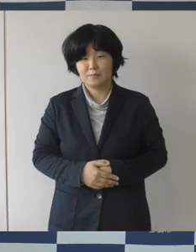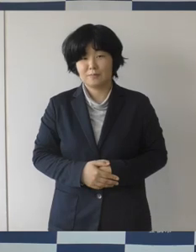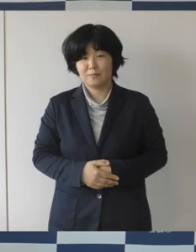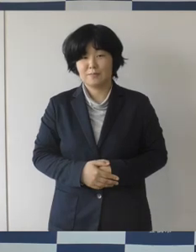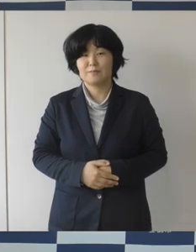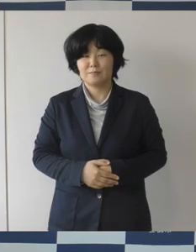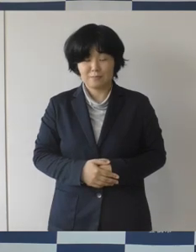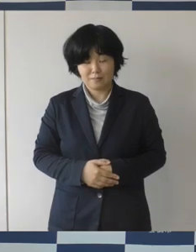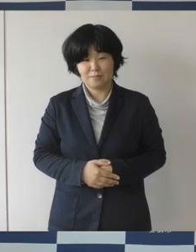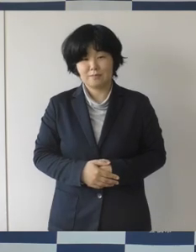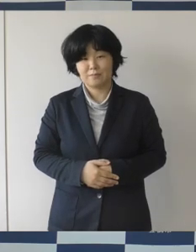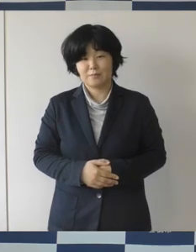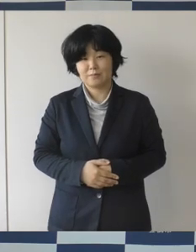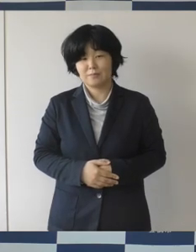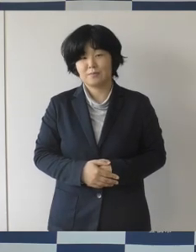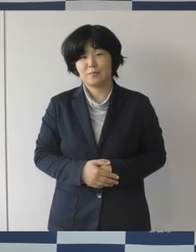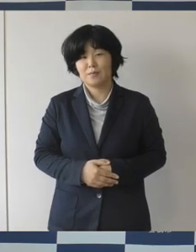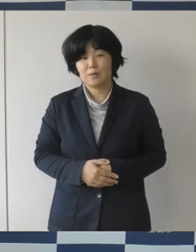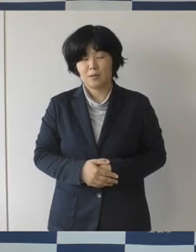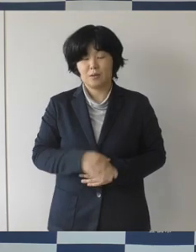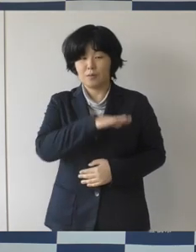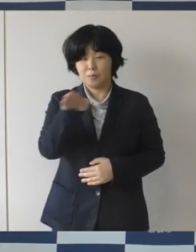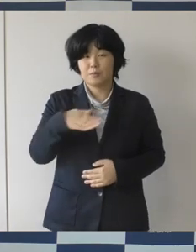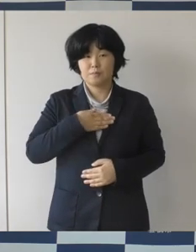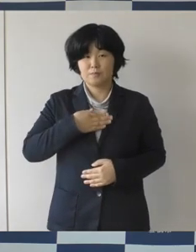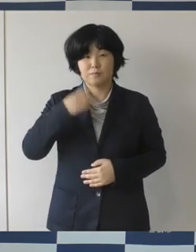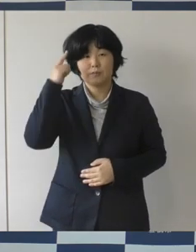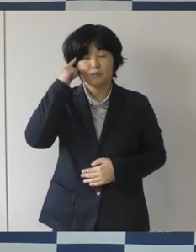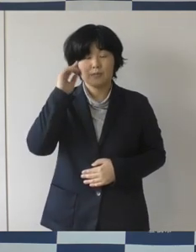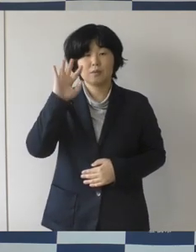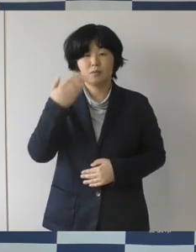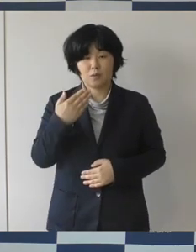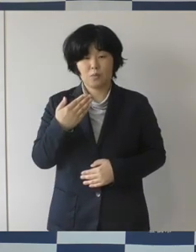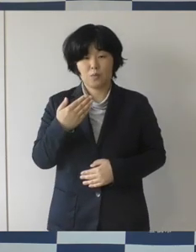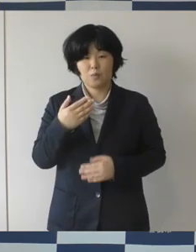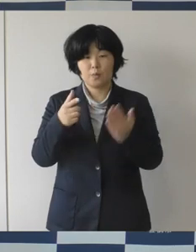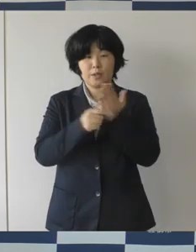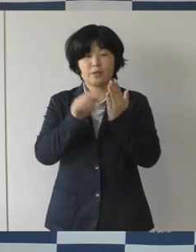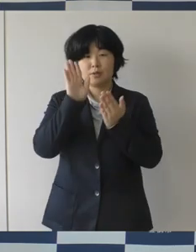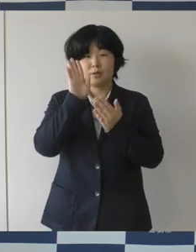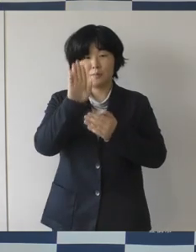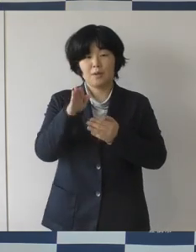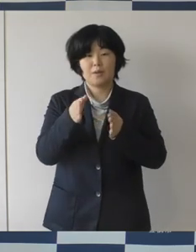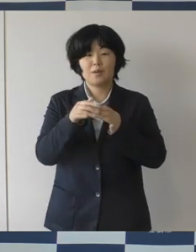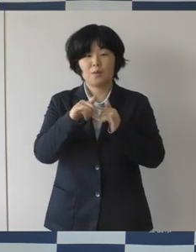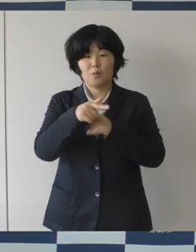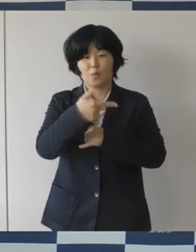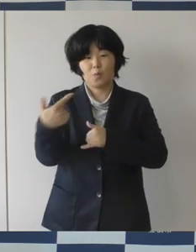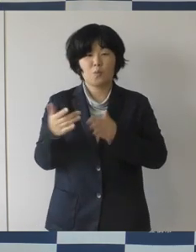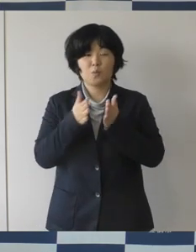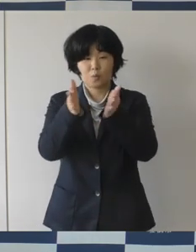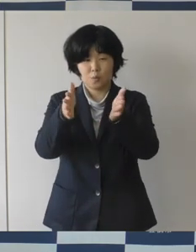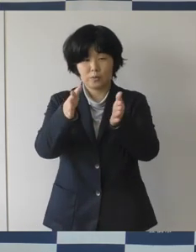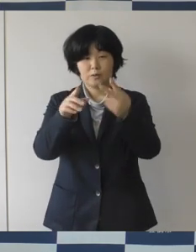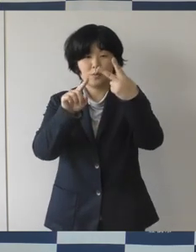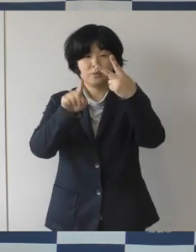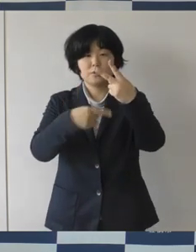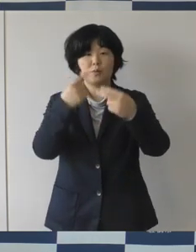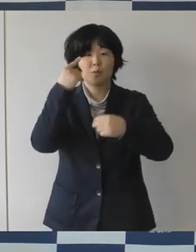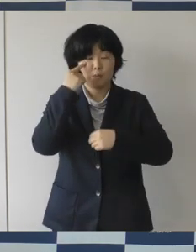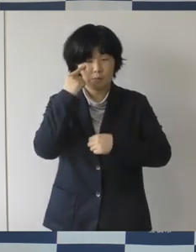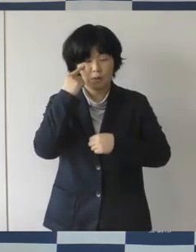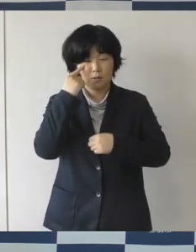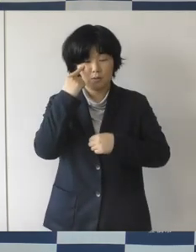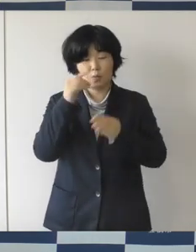駅前大通二丁目で整備が進んでおりますまちなか図書館、